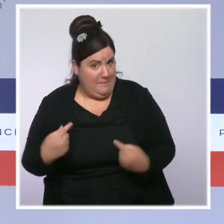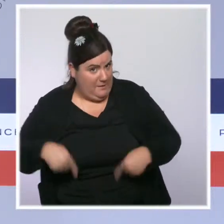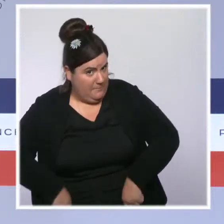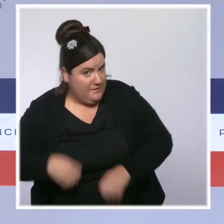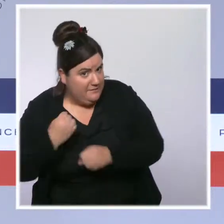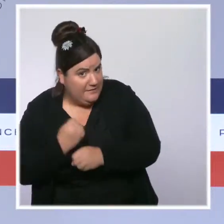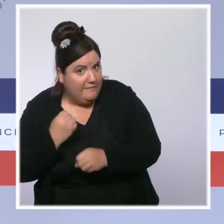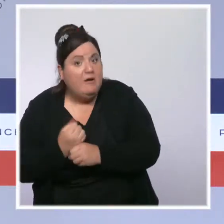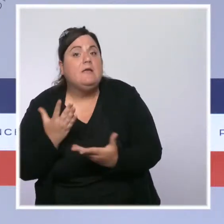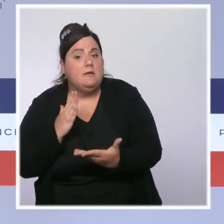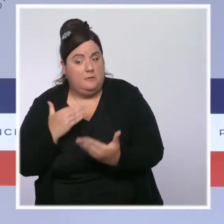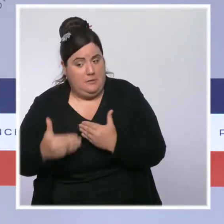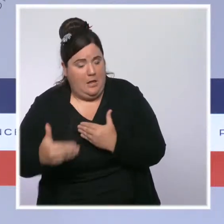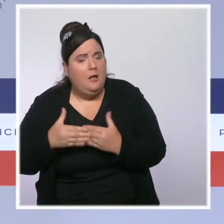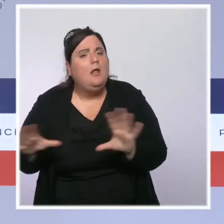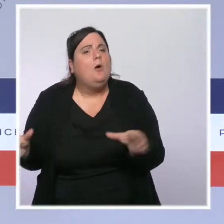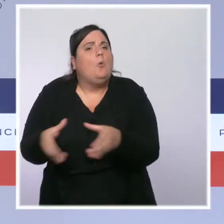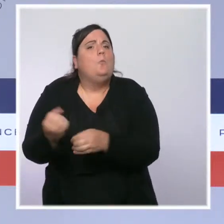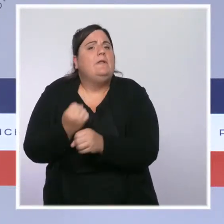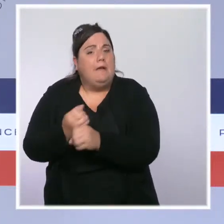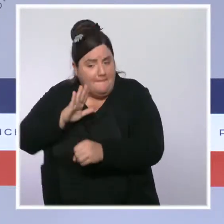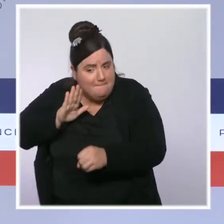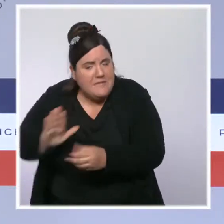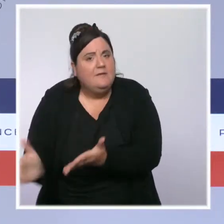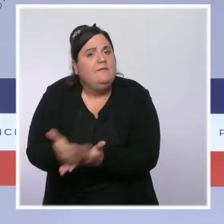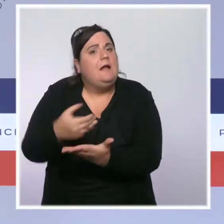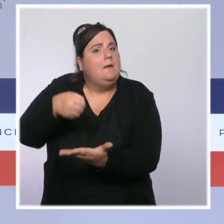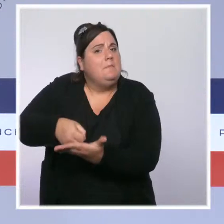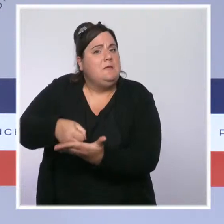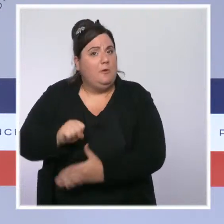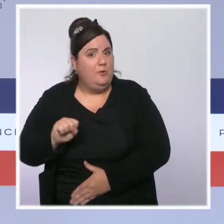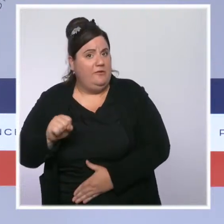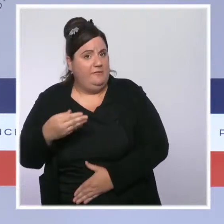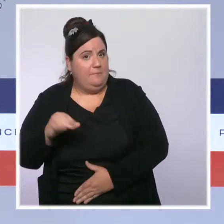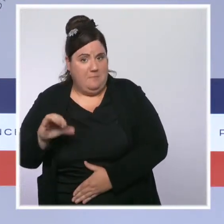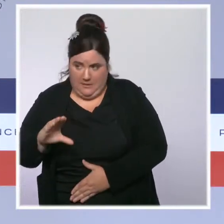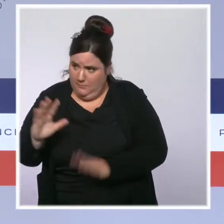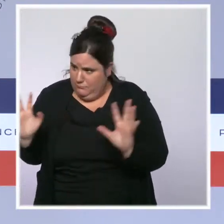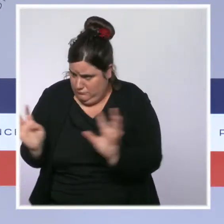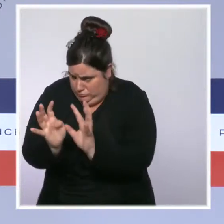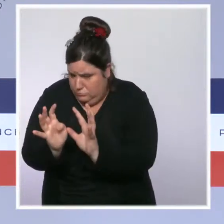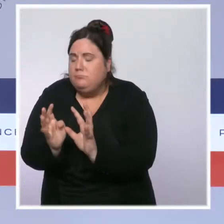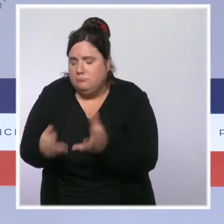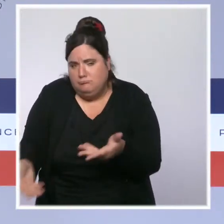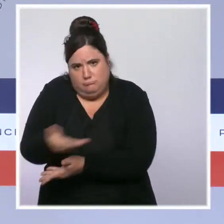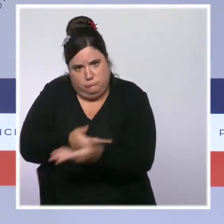Elle aura l'occasion de s'exprimer à l'issue de cette réunion pour communiquer les détails de cette revalorisation.